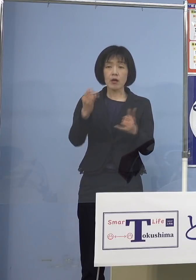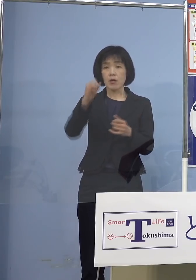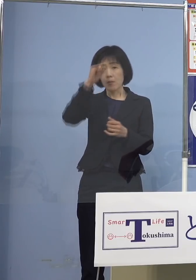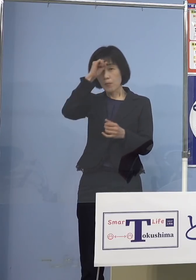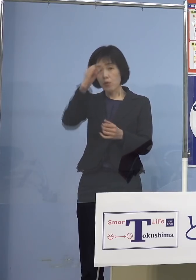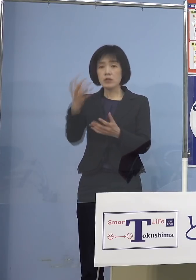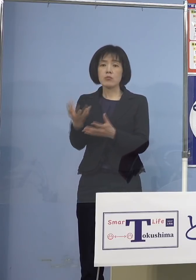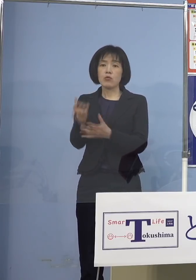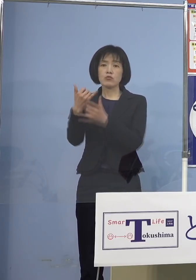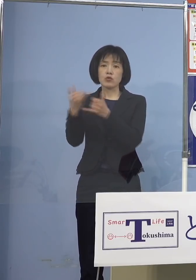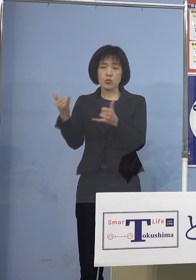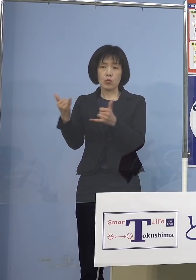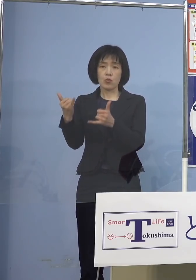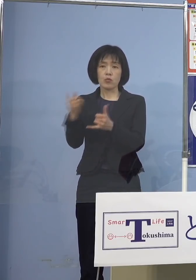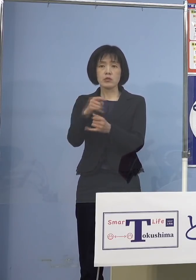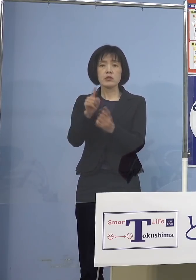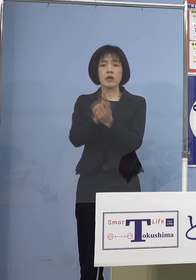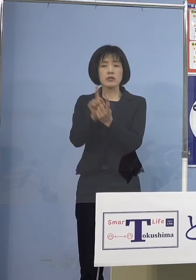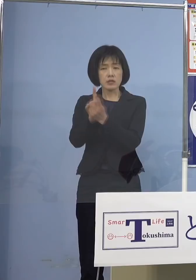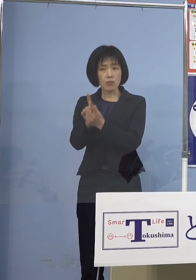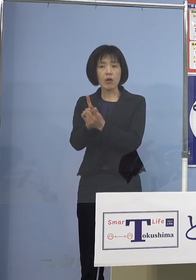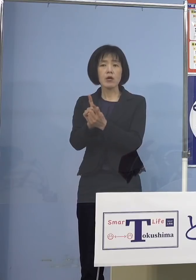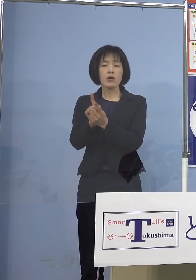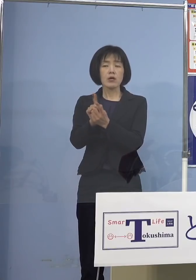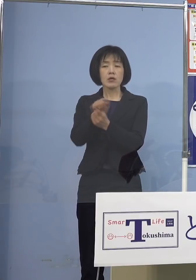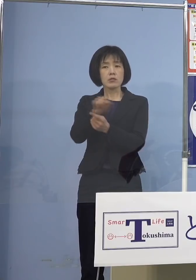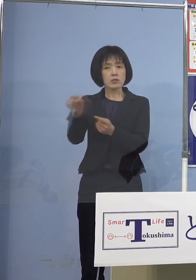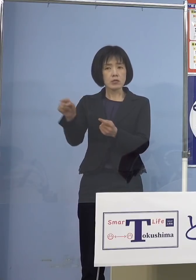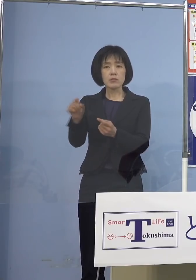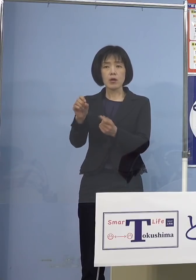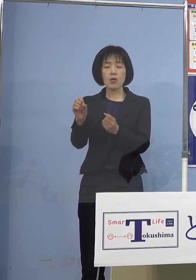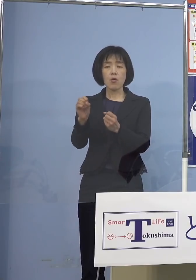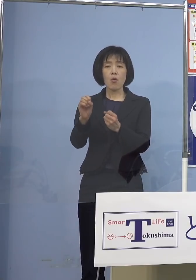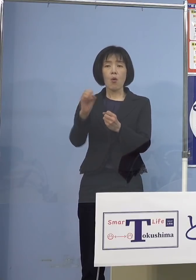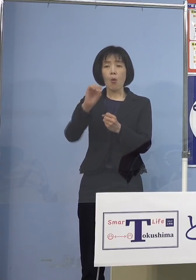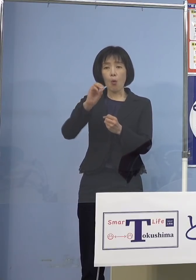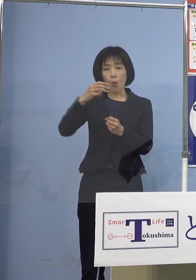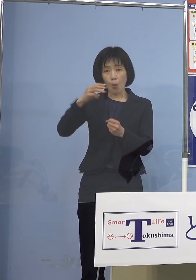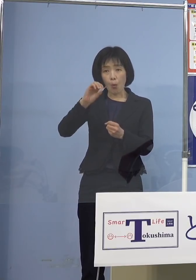この「オミクロン株」のコロナで 亡くなると 例えば前の「デルタ株」とか 「アルファ株」の場合